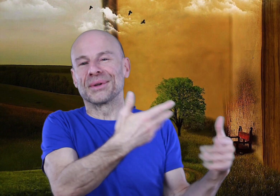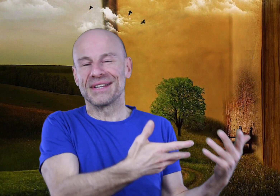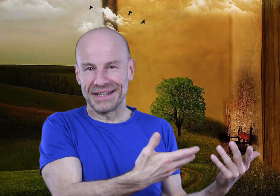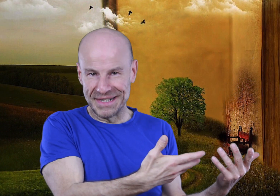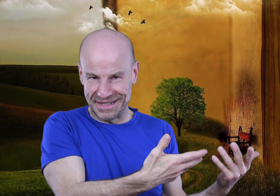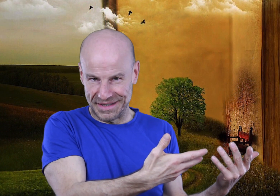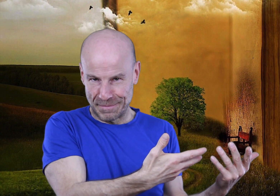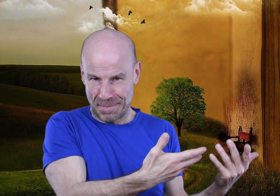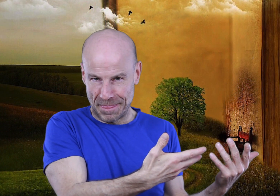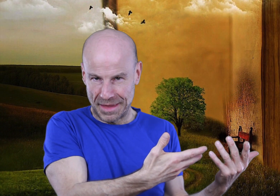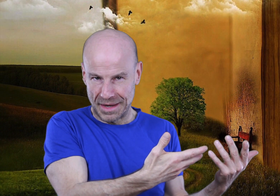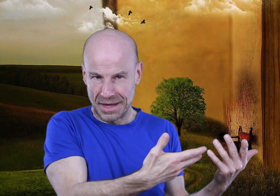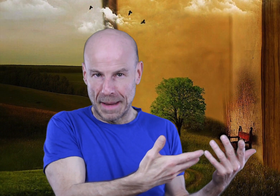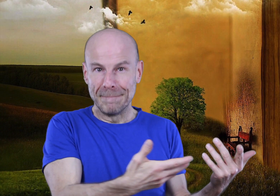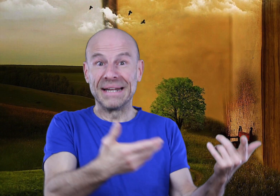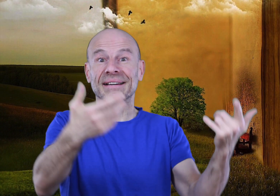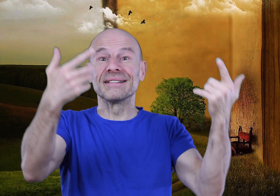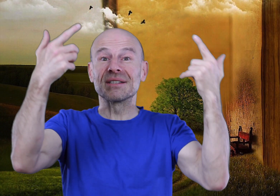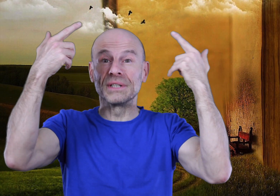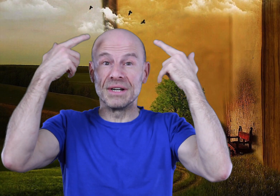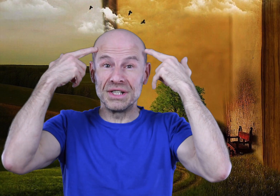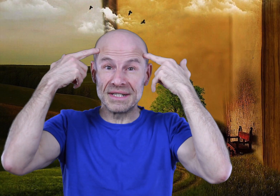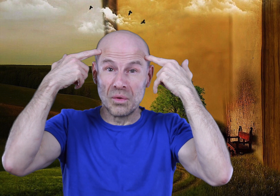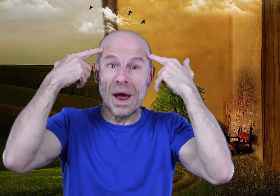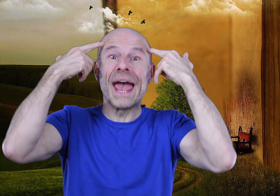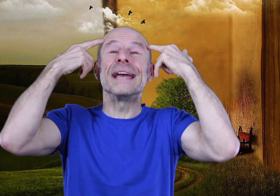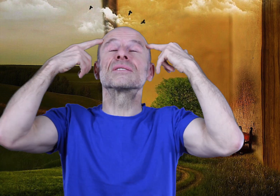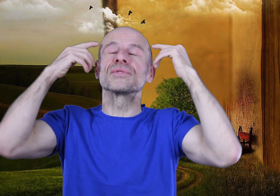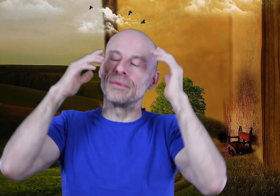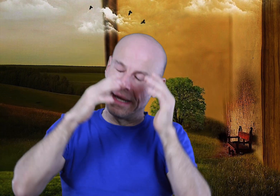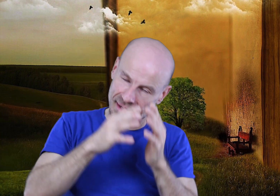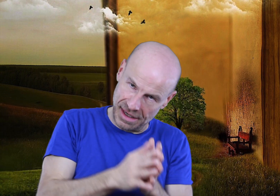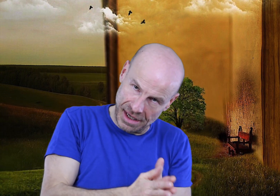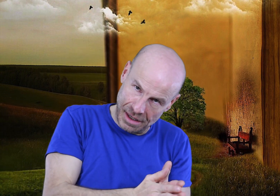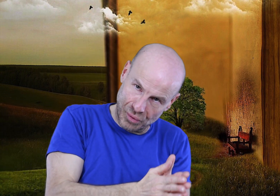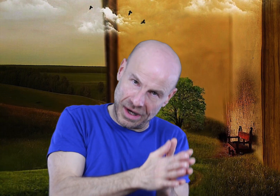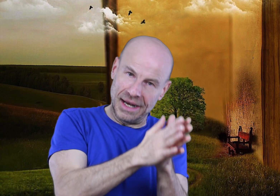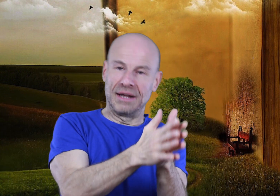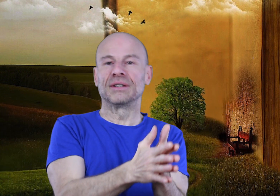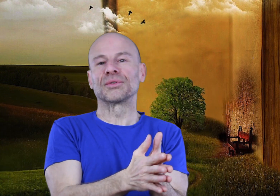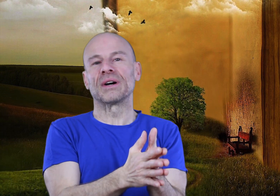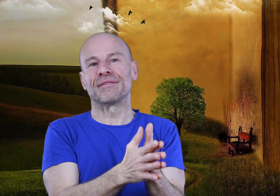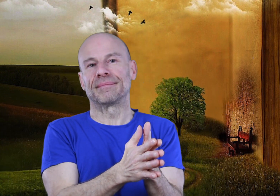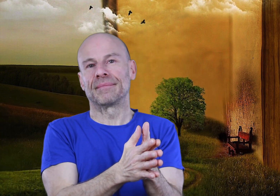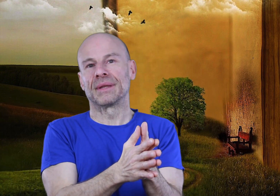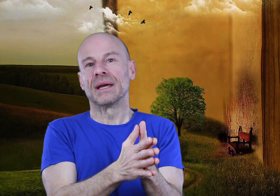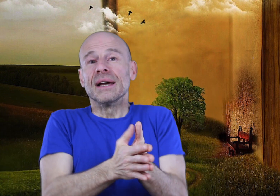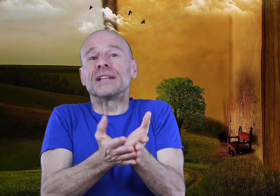autres écrits mystiques: maîtriser son imagination et son sommeil pour créer la vie dont on rêve.